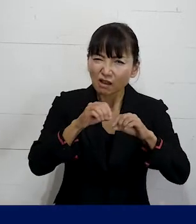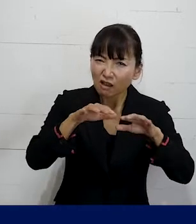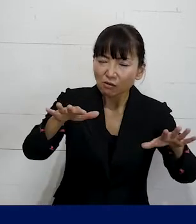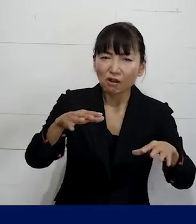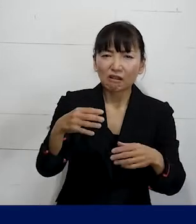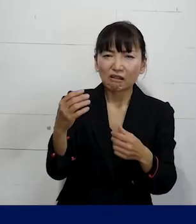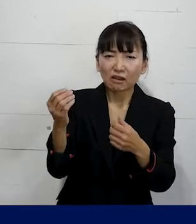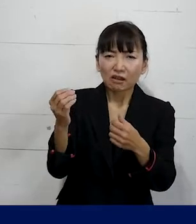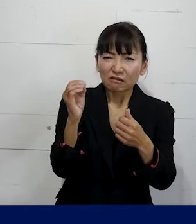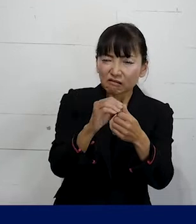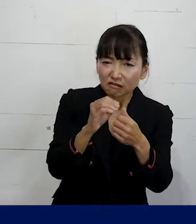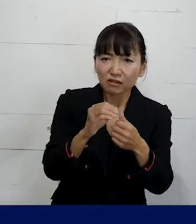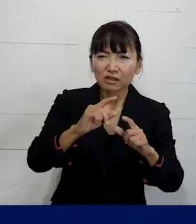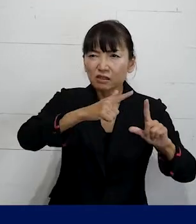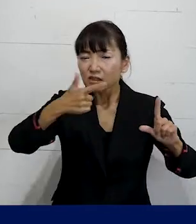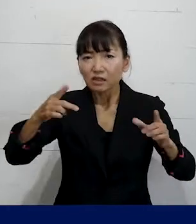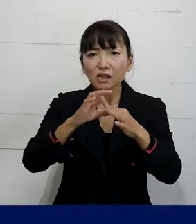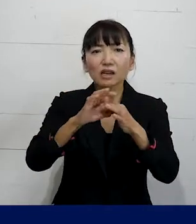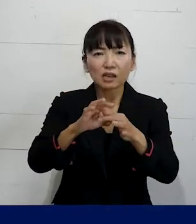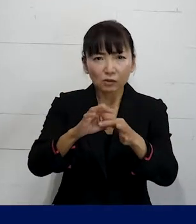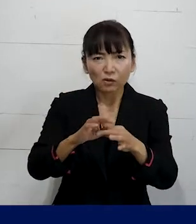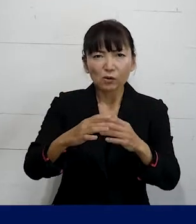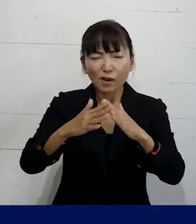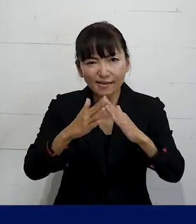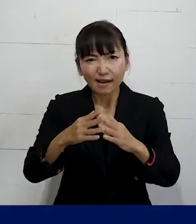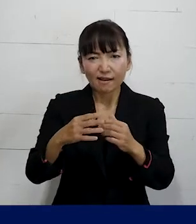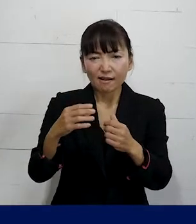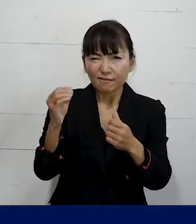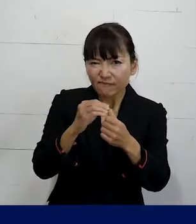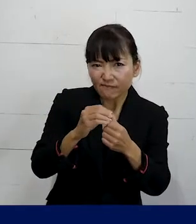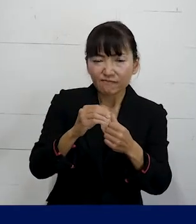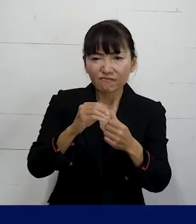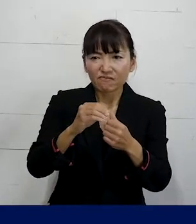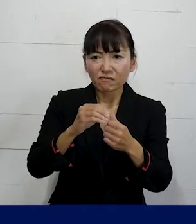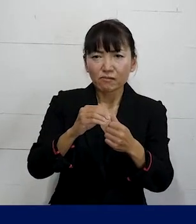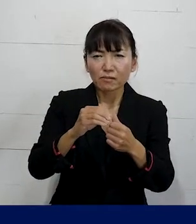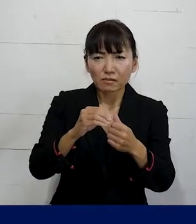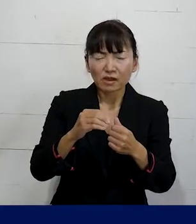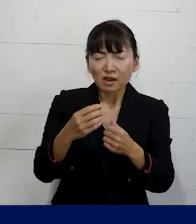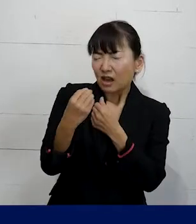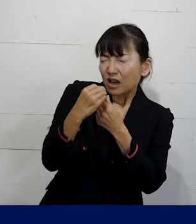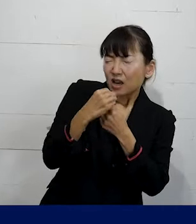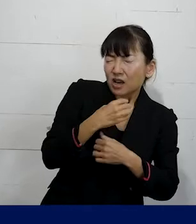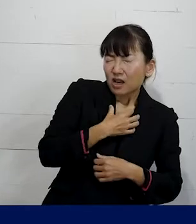職場のセクシャリティをネタにした噂やからかいが とても辛いっていうような場合も